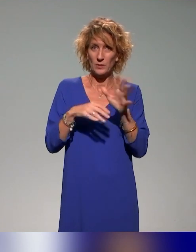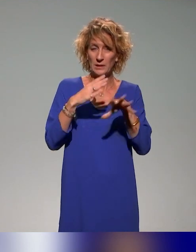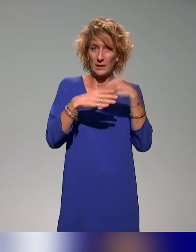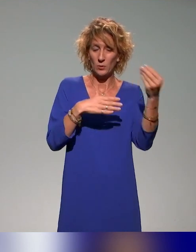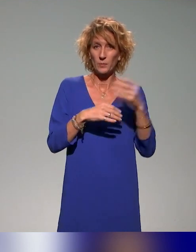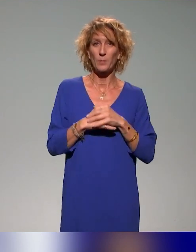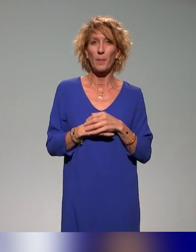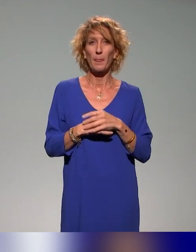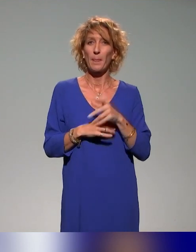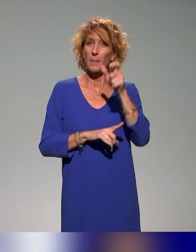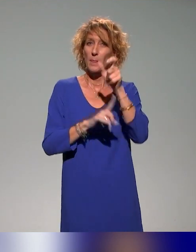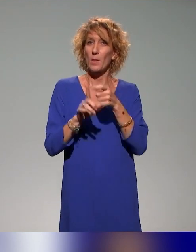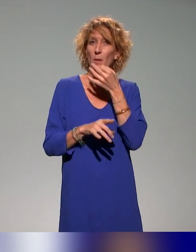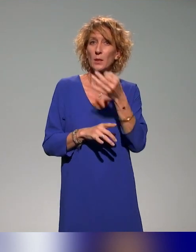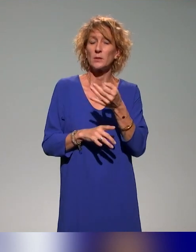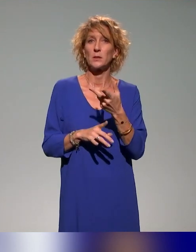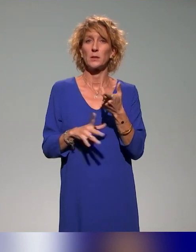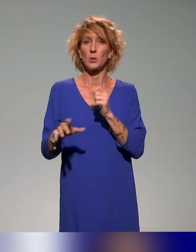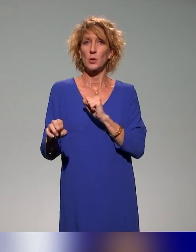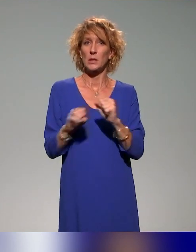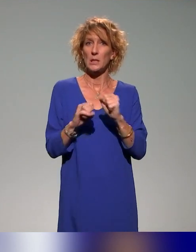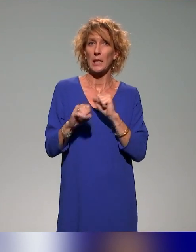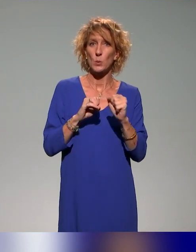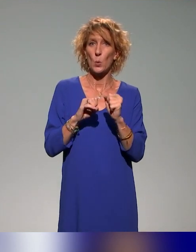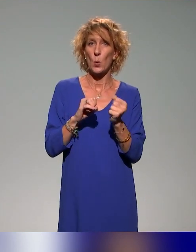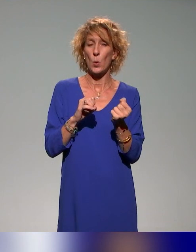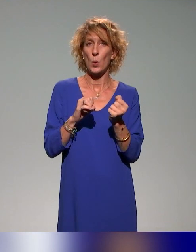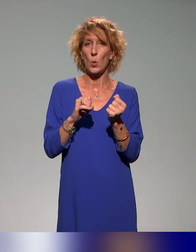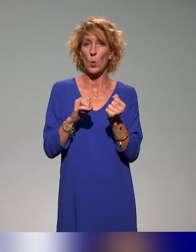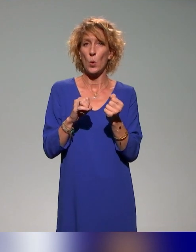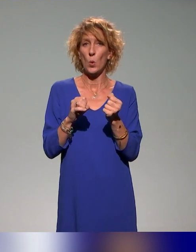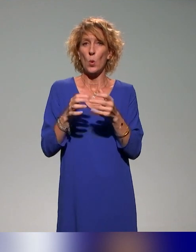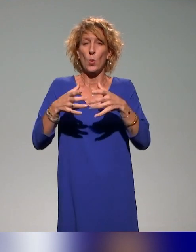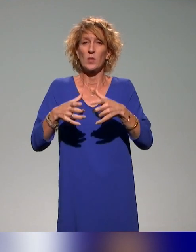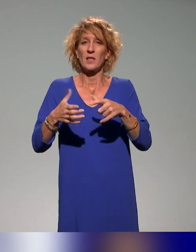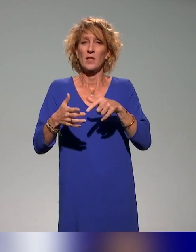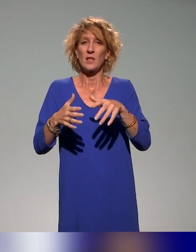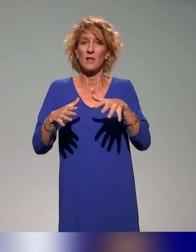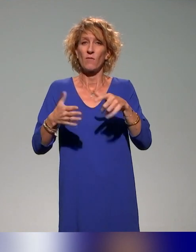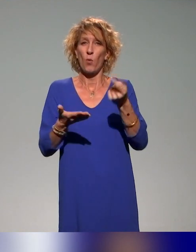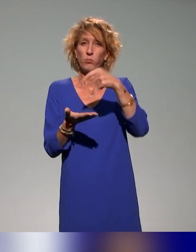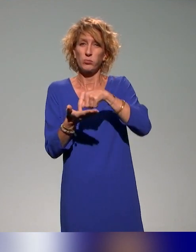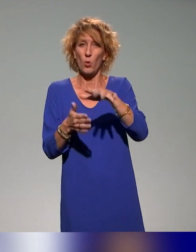Une personne dit que des actions à l'échelle locale ou régionale ont été présentées, quelles actions à l'échelle nationale ?